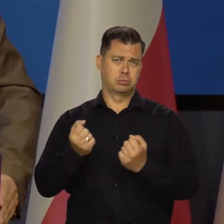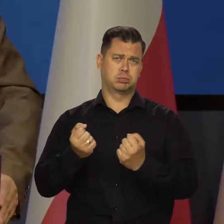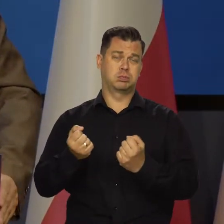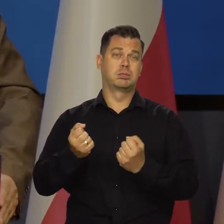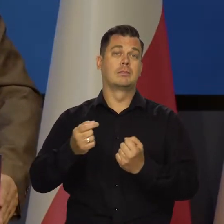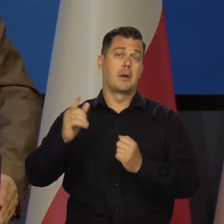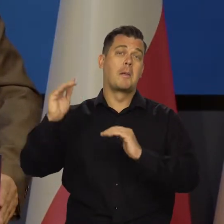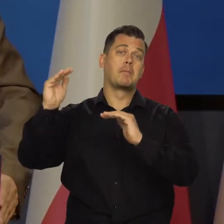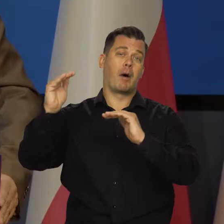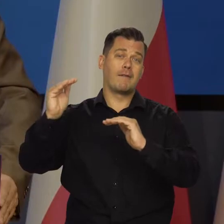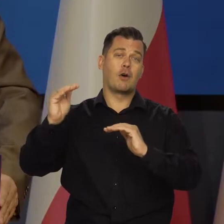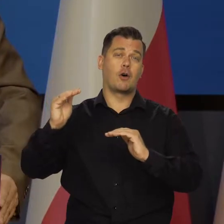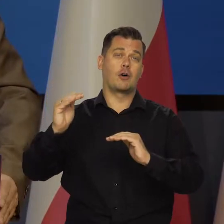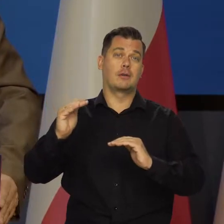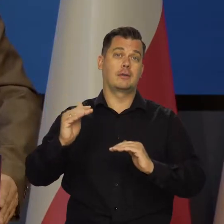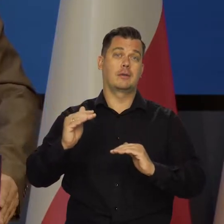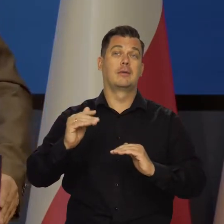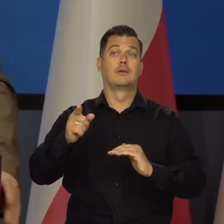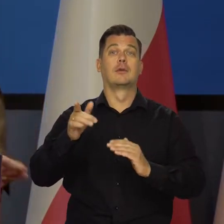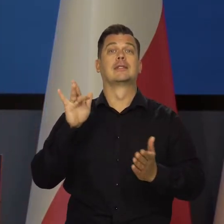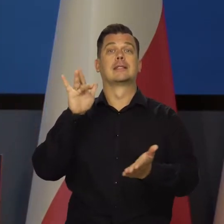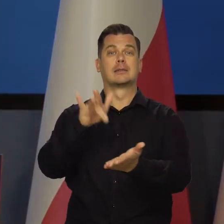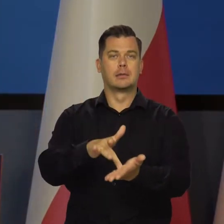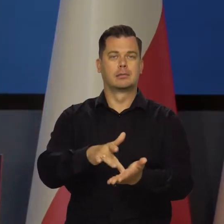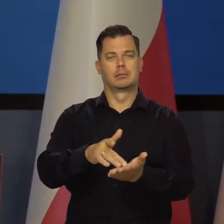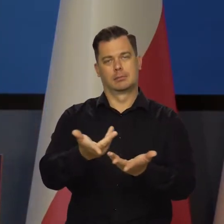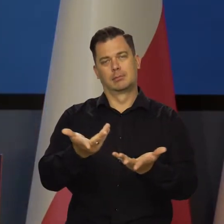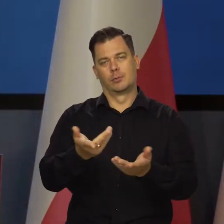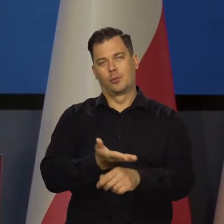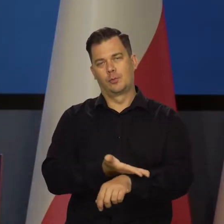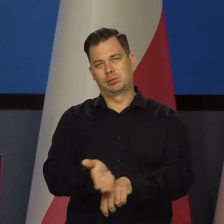Nadal się posuwamy do przodu, ale wolniej i później docieramy do celu.